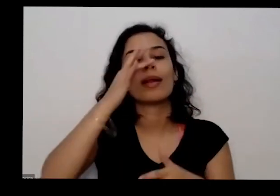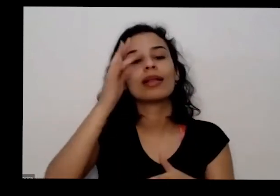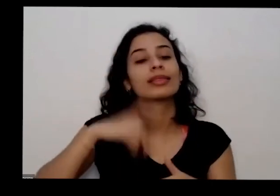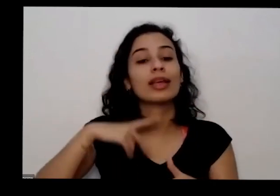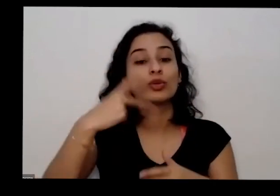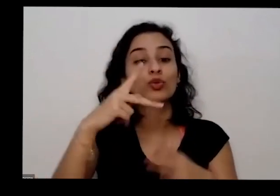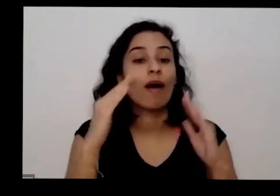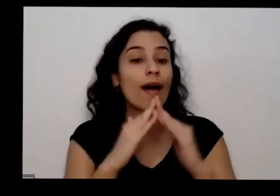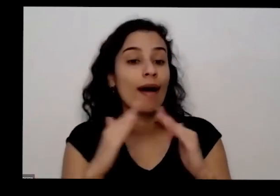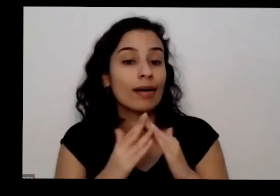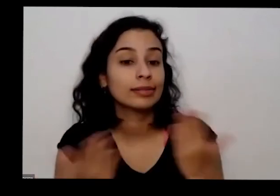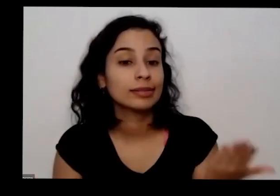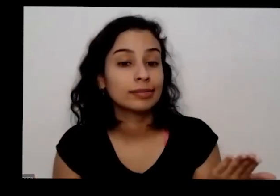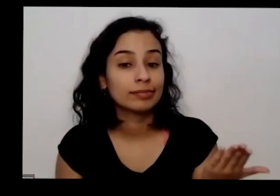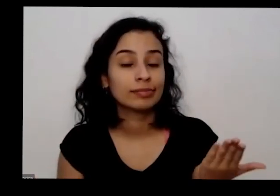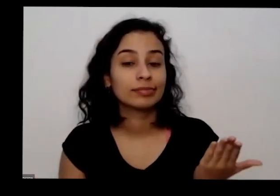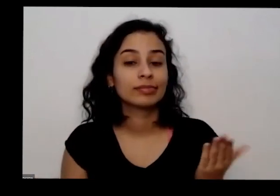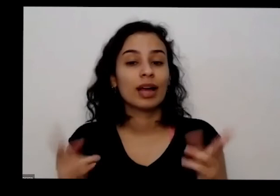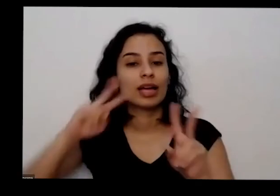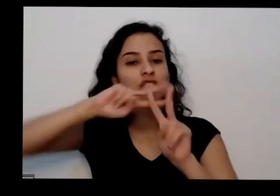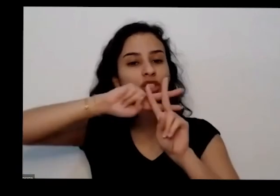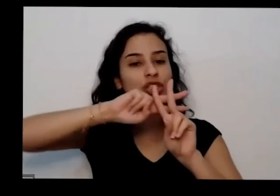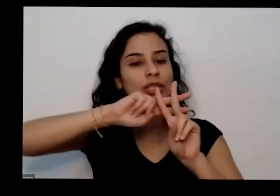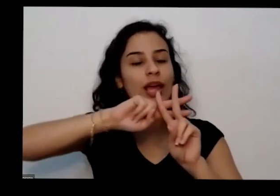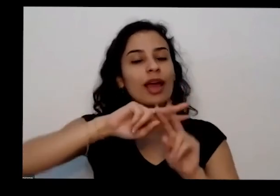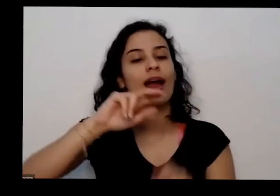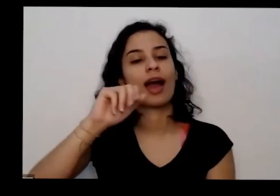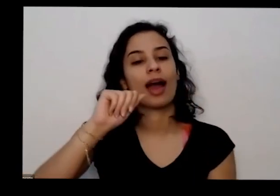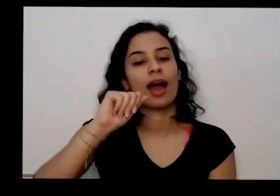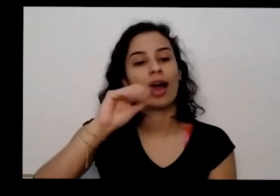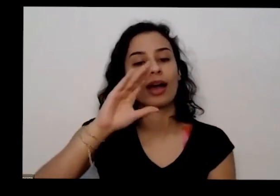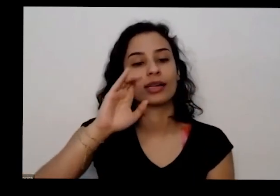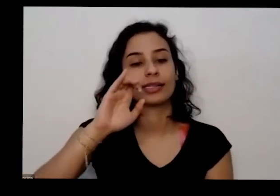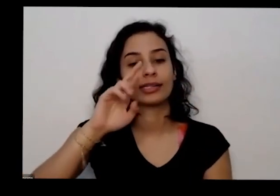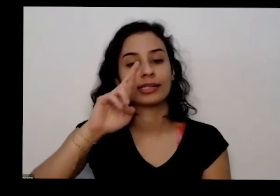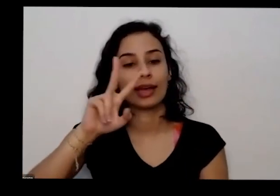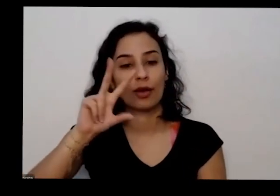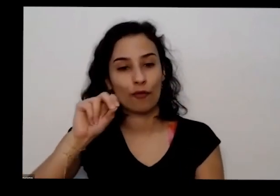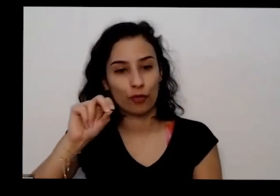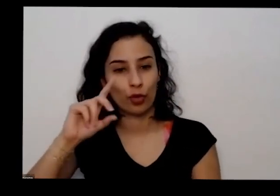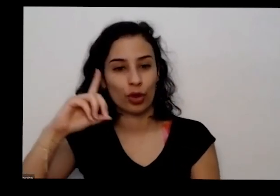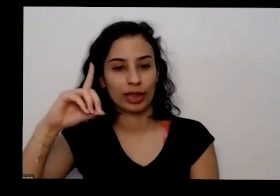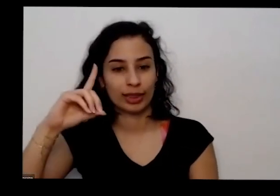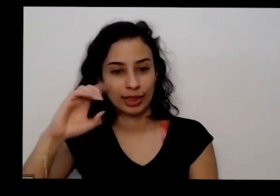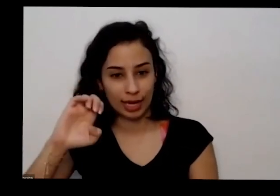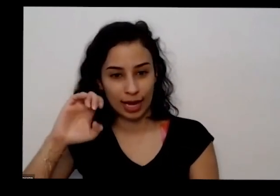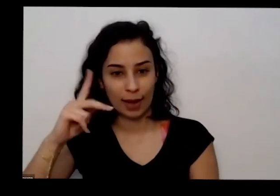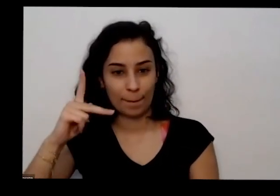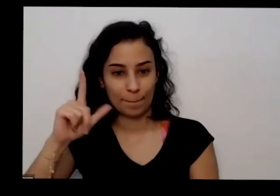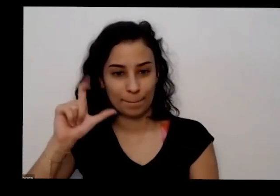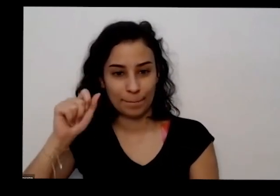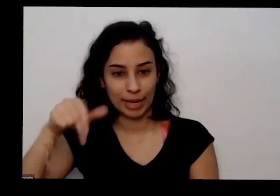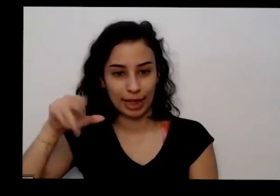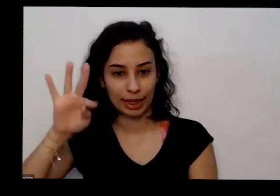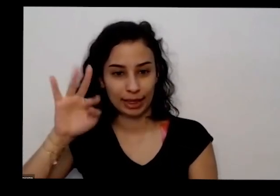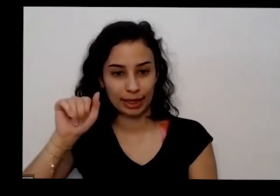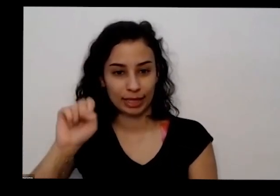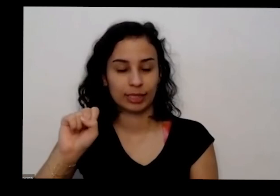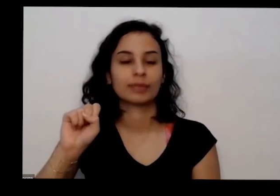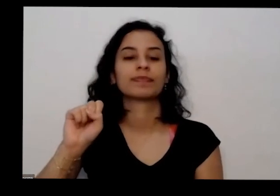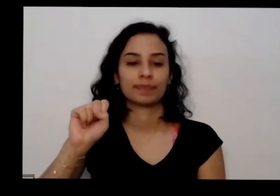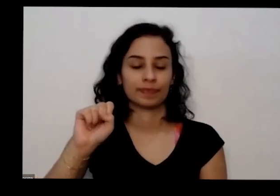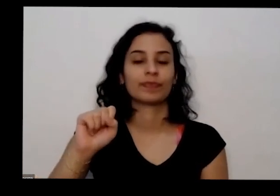usando a hashtag acervo de plantas É sim a gente agradece apenas um sonho ruim nós vamos ter mais